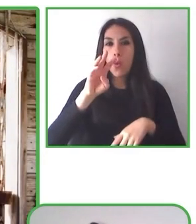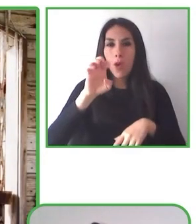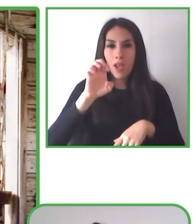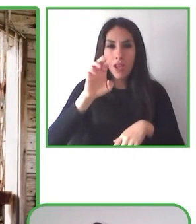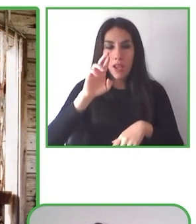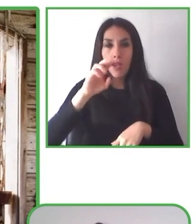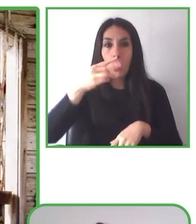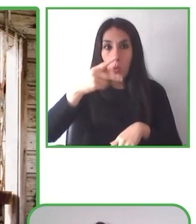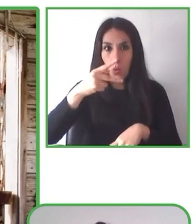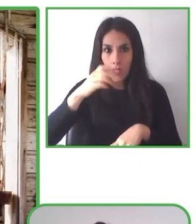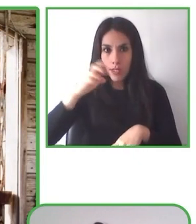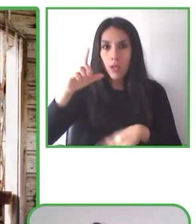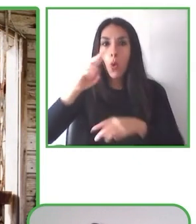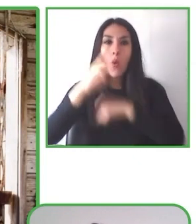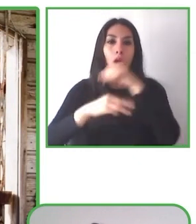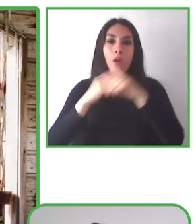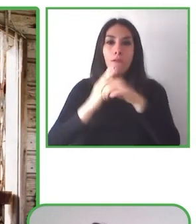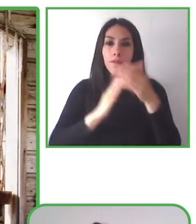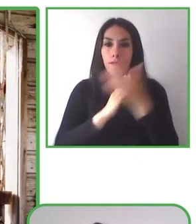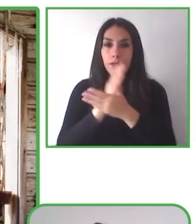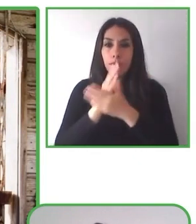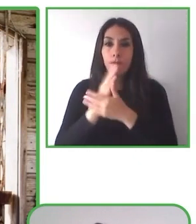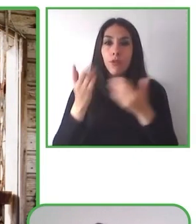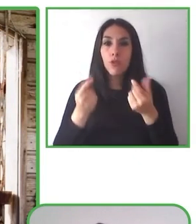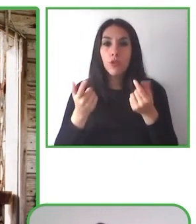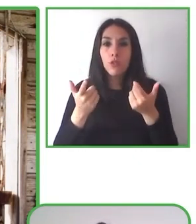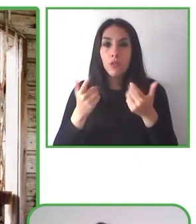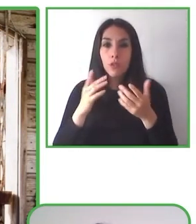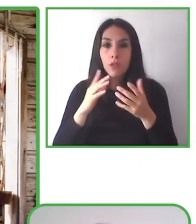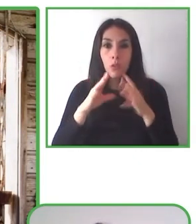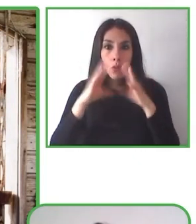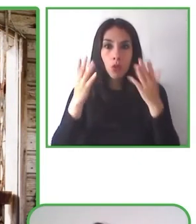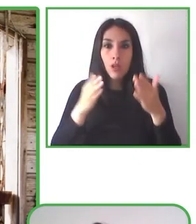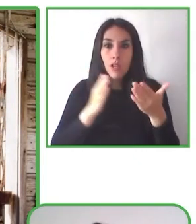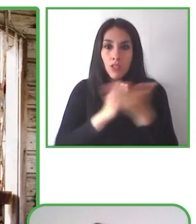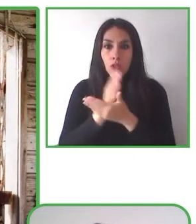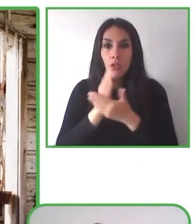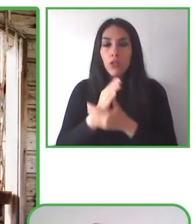Latinoamérica. Además, es fundadora y directora de la Fundación Eres, cuyo objeto